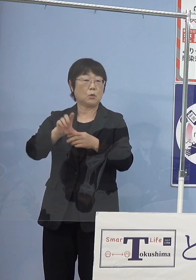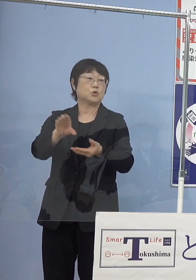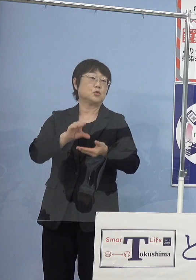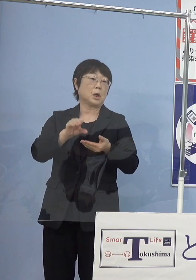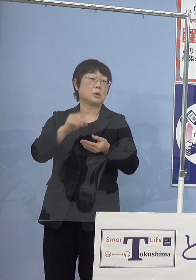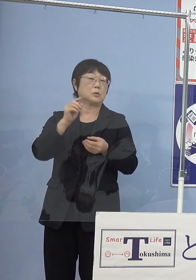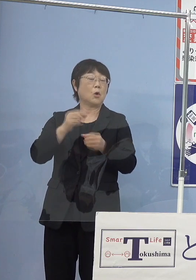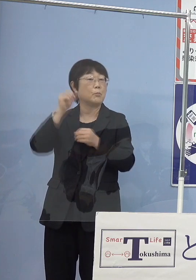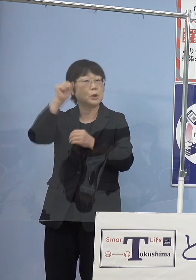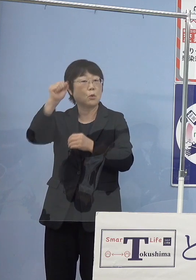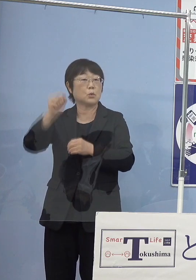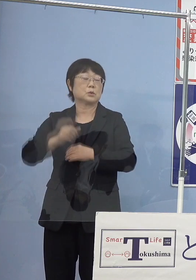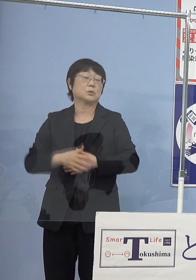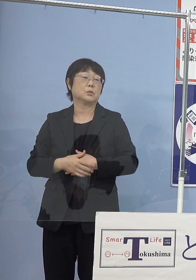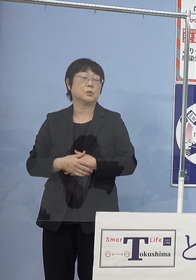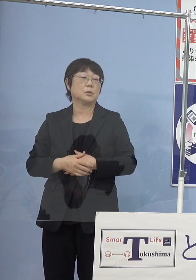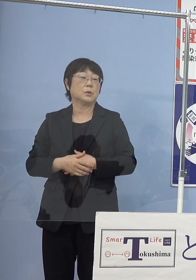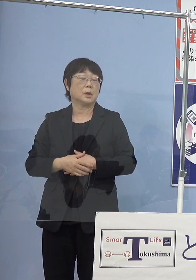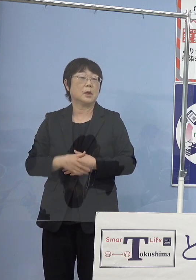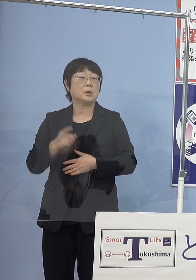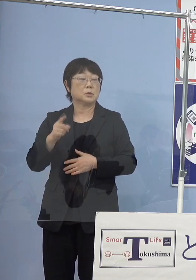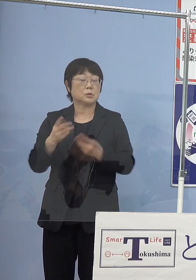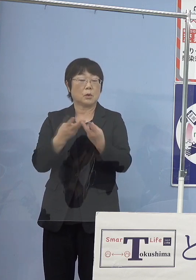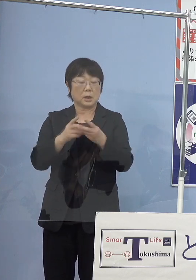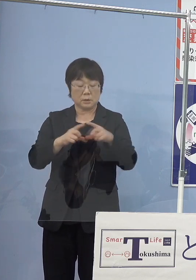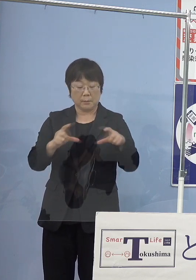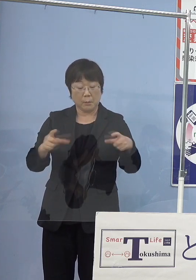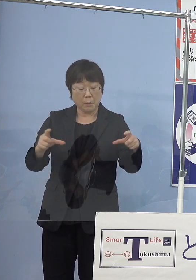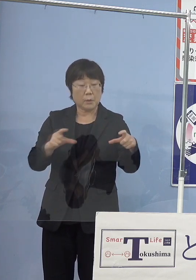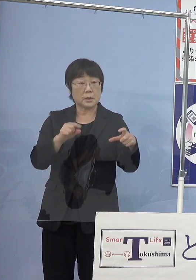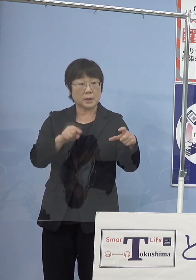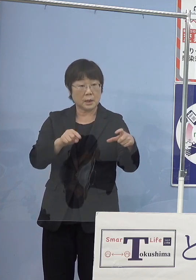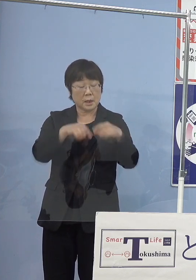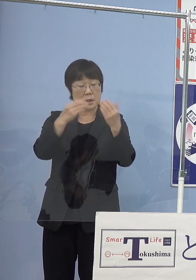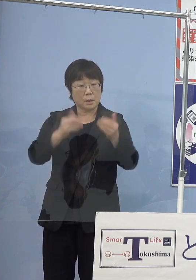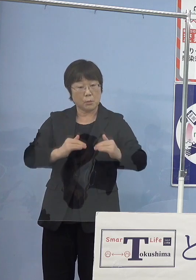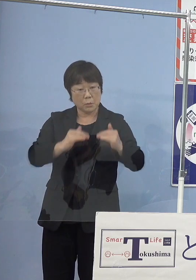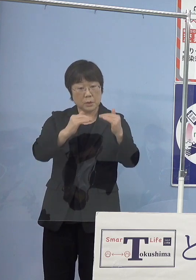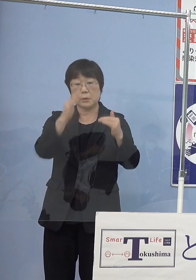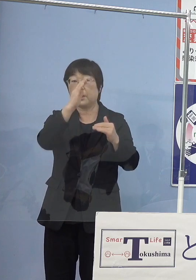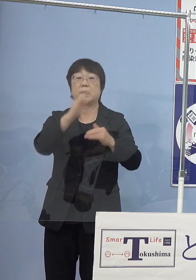当然これが大きくなって 全部が育つわけではないですけれども